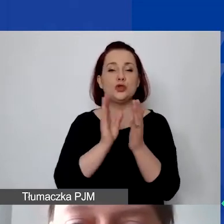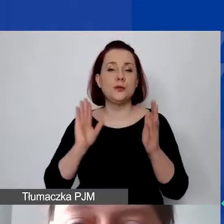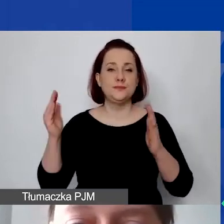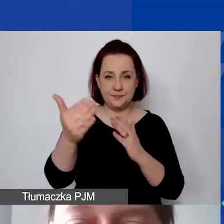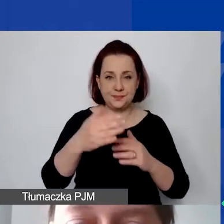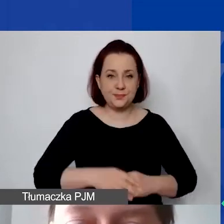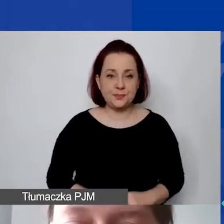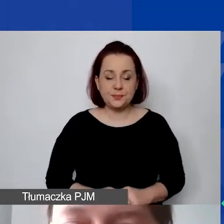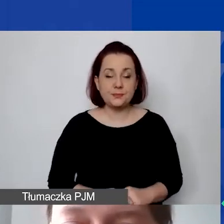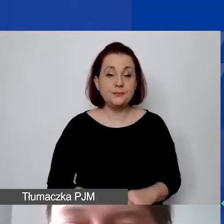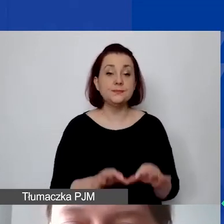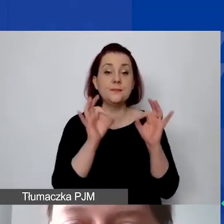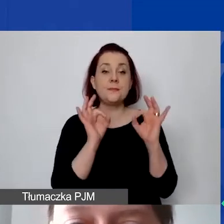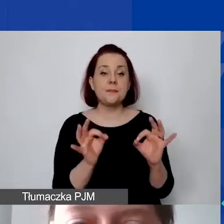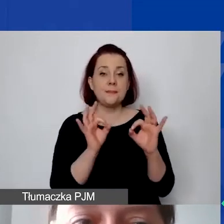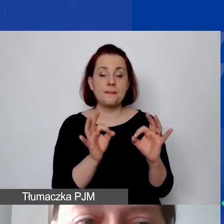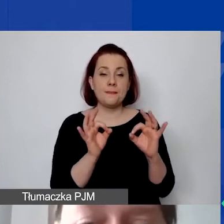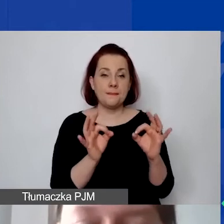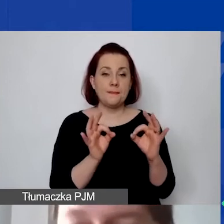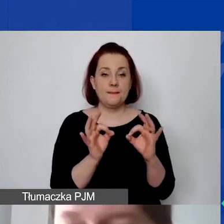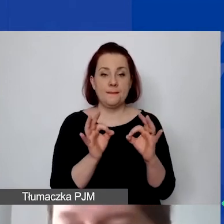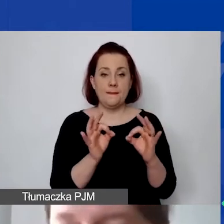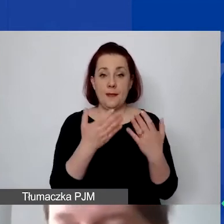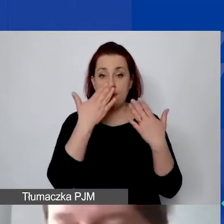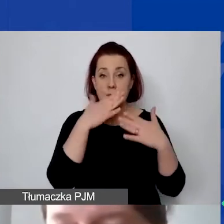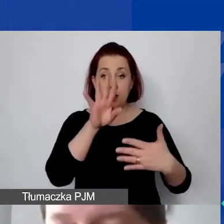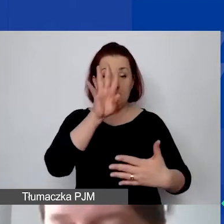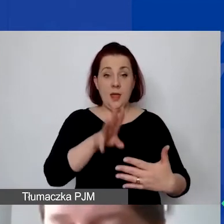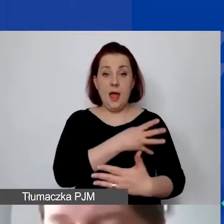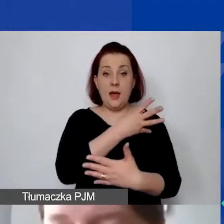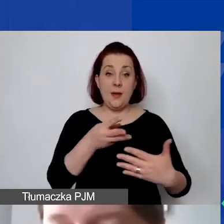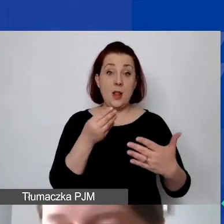W tym momencie pokazuję tabelę kosztów pośrednich,